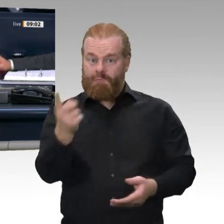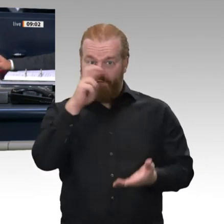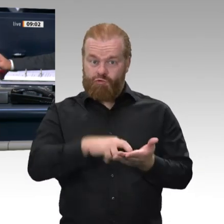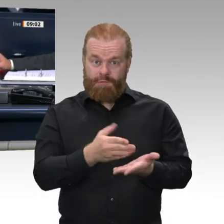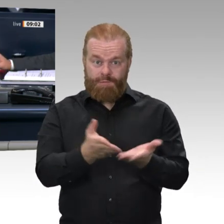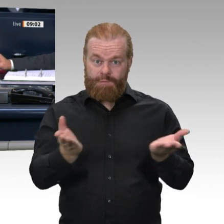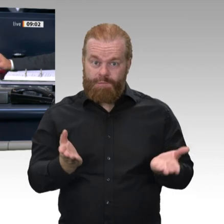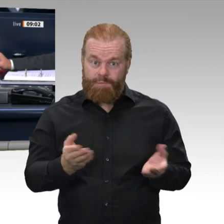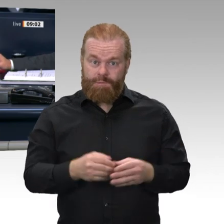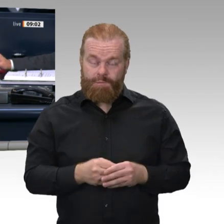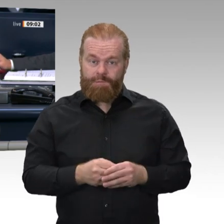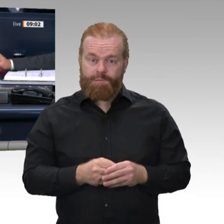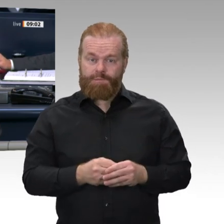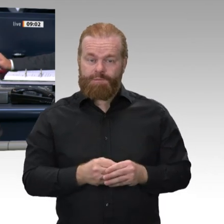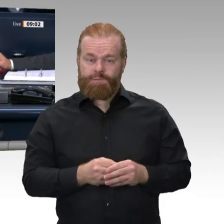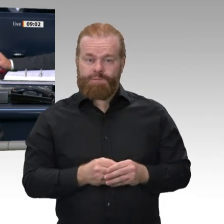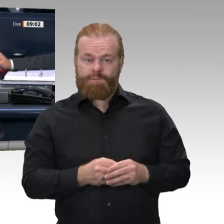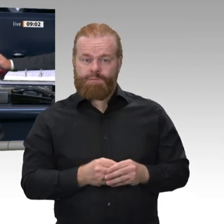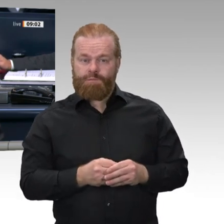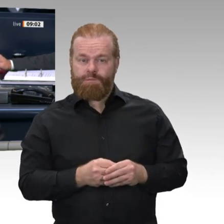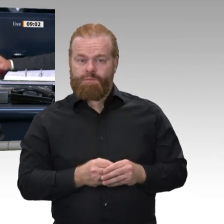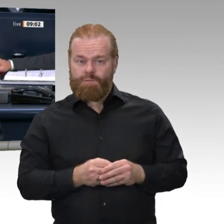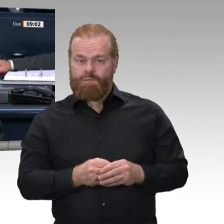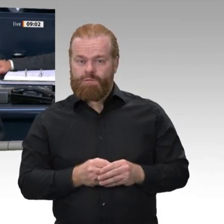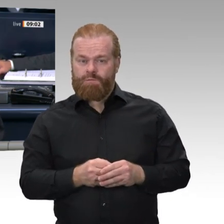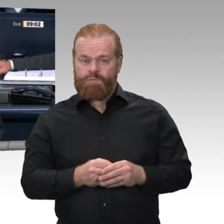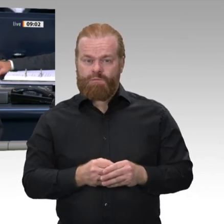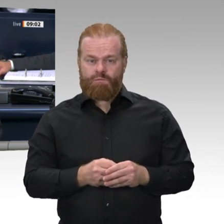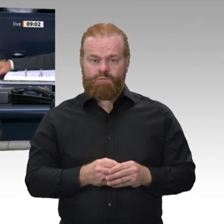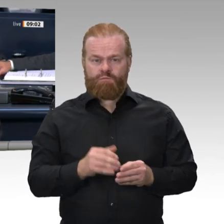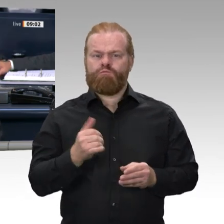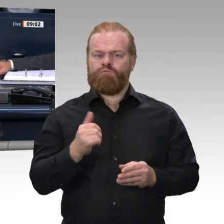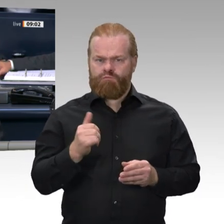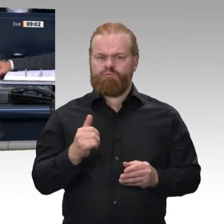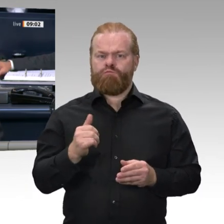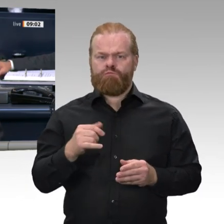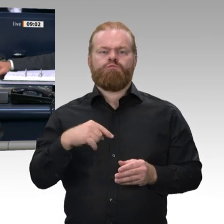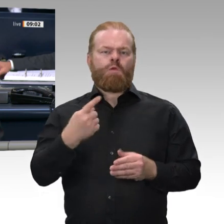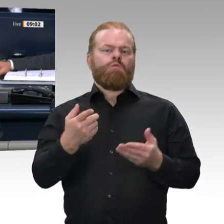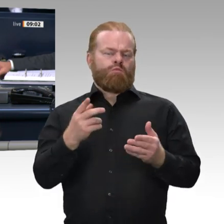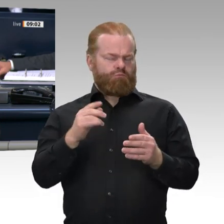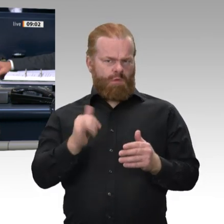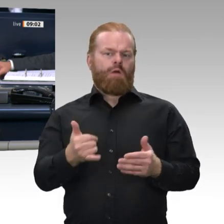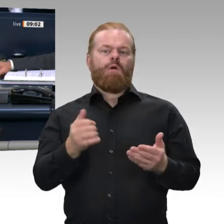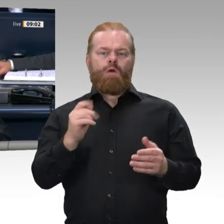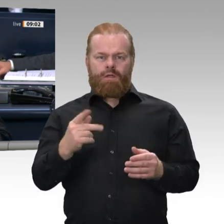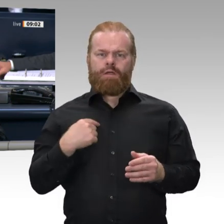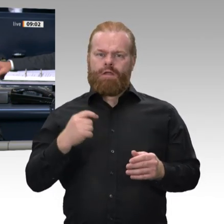Jahres Frau Dr. Eva Högl zur Wehrbeauftragten gewählt. Gemäß § 14 Absatz 4 des Gesetzes